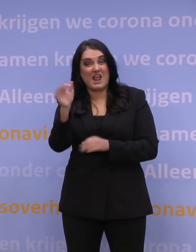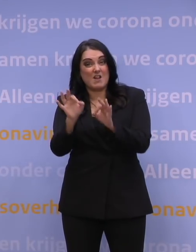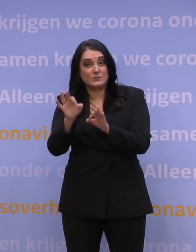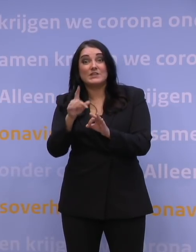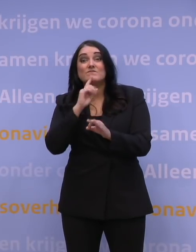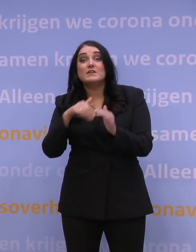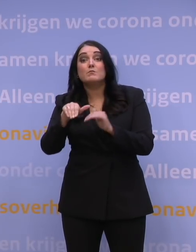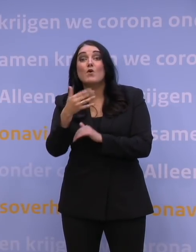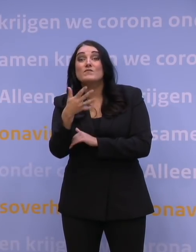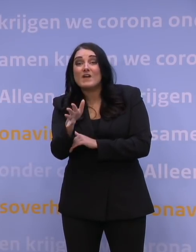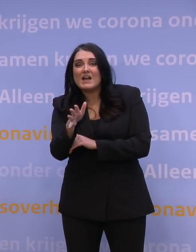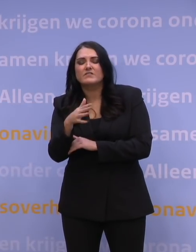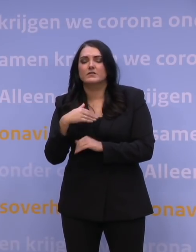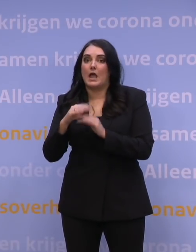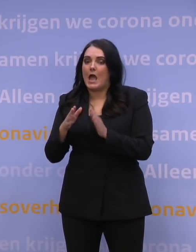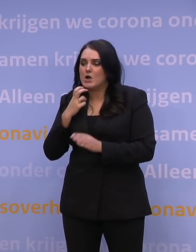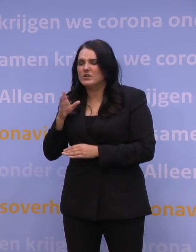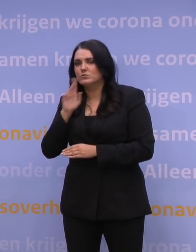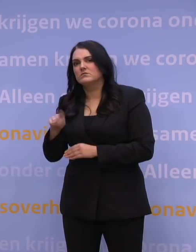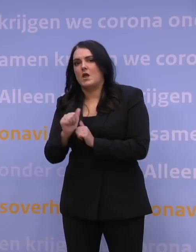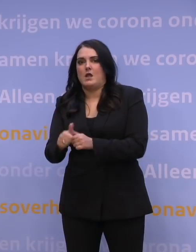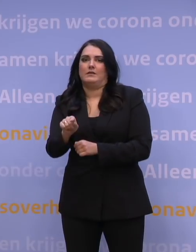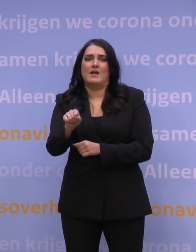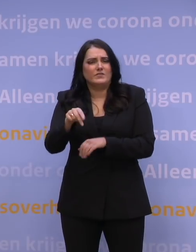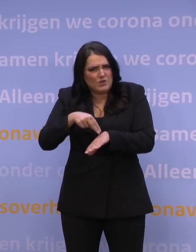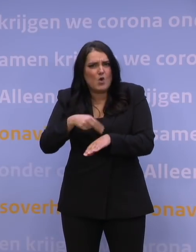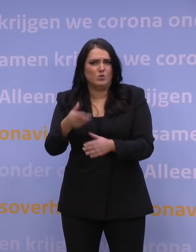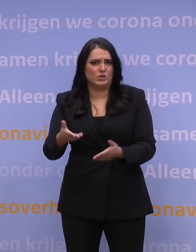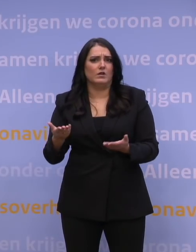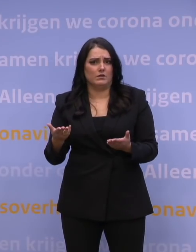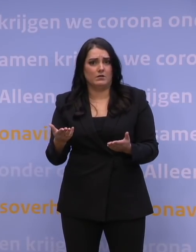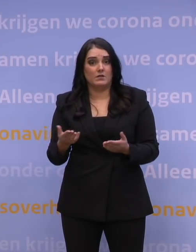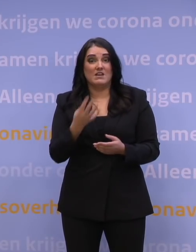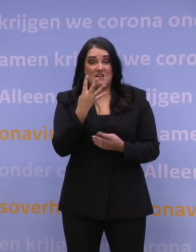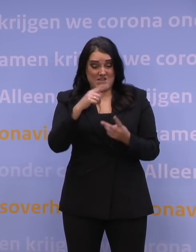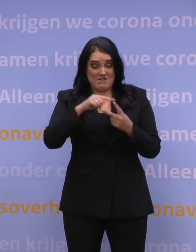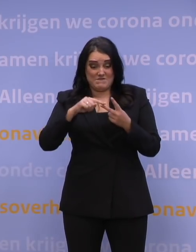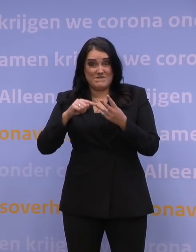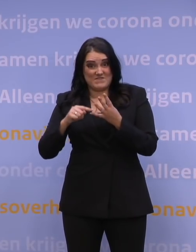Ik wil tegen de huisartsen zeggen: Ga daarachteraan, die hebben we nodig. Dat zijn vier klussen die op het bordje liggen van de huisartsen,